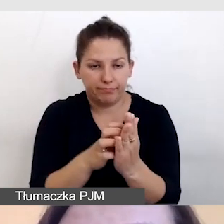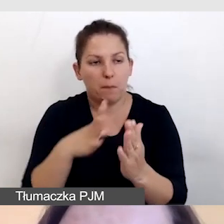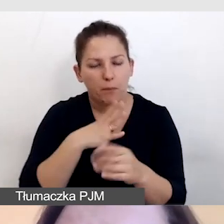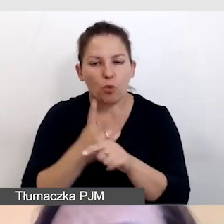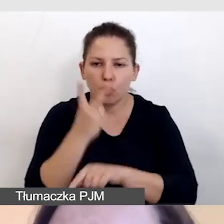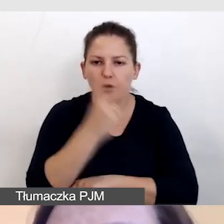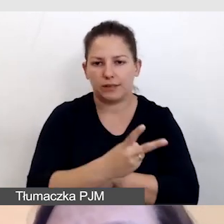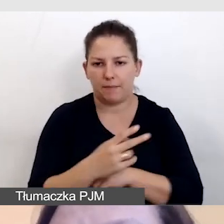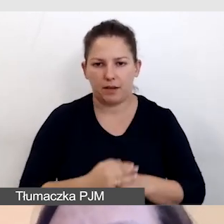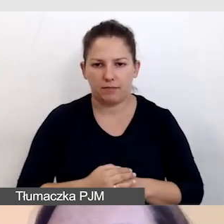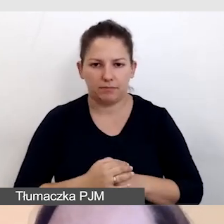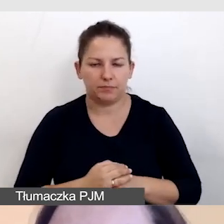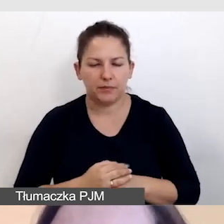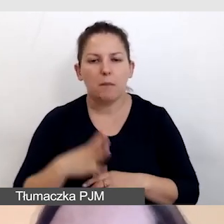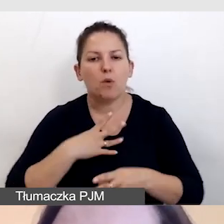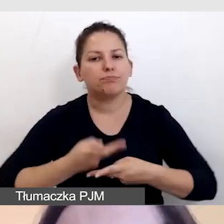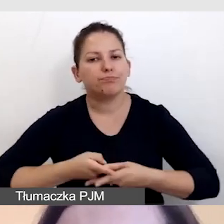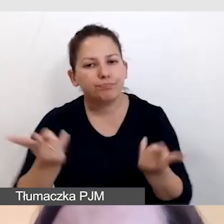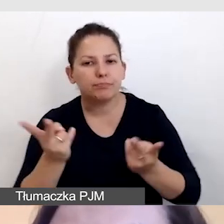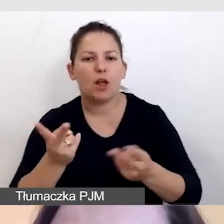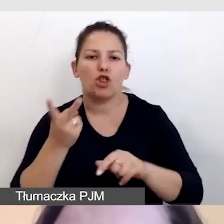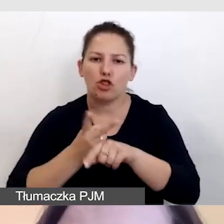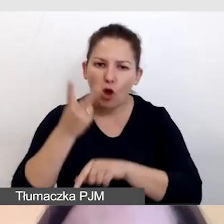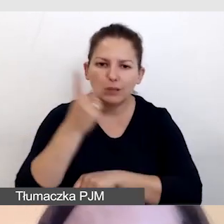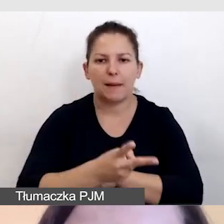by zostały opublikowane jako dostępne dokumenty